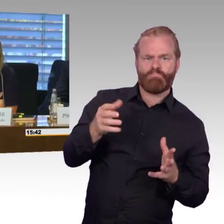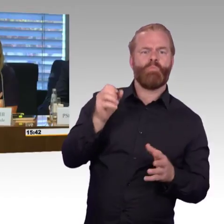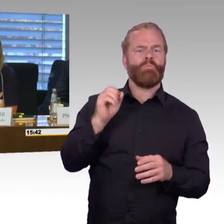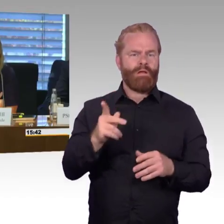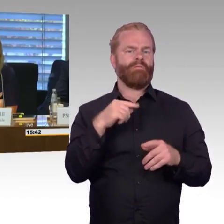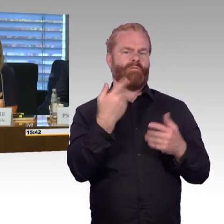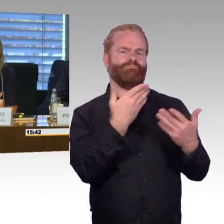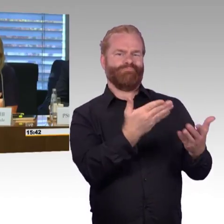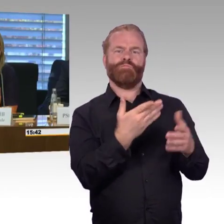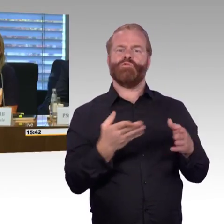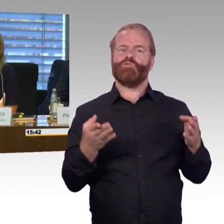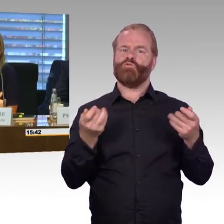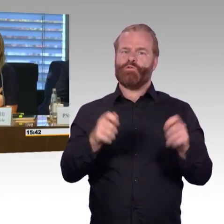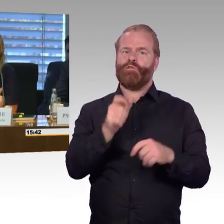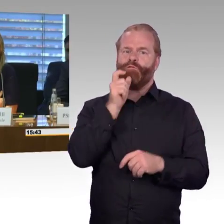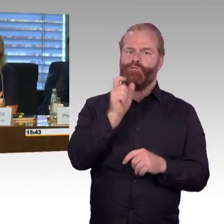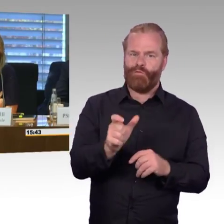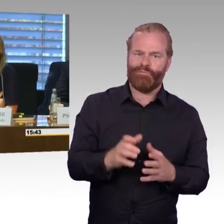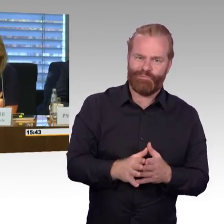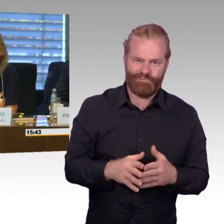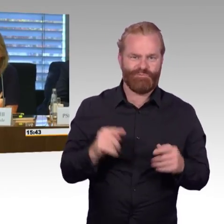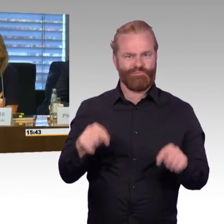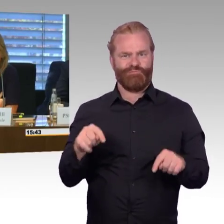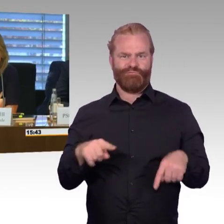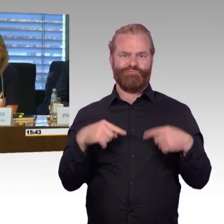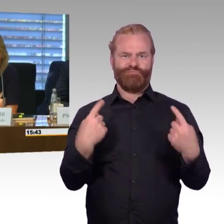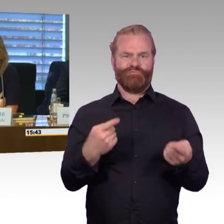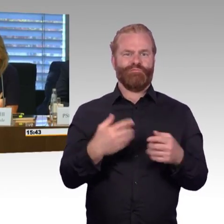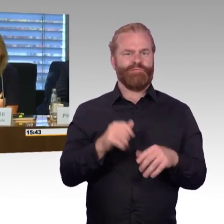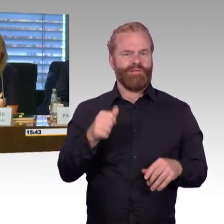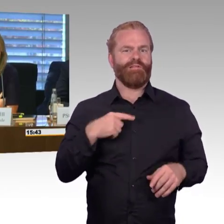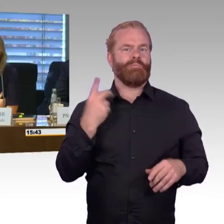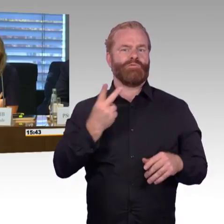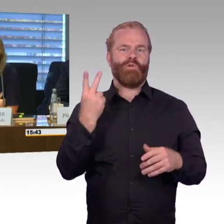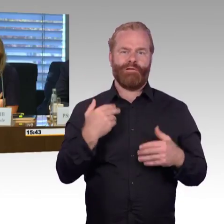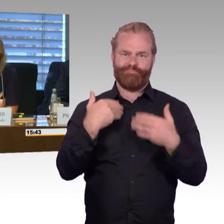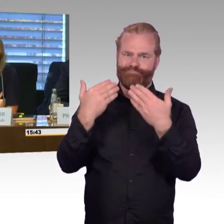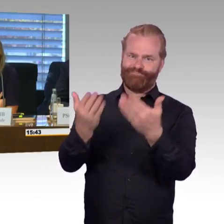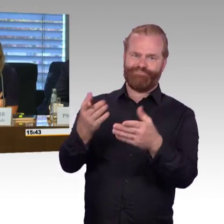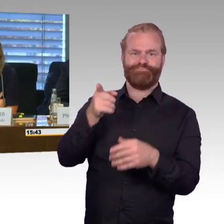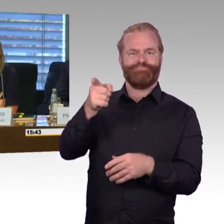wichtiges Thema ist, an dem auch dieser Ausschuss sehr arbeitet. Ich möchte Ihnen allen herzlich danken,